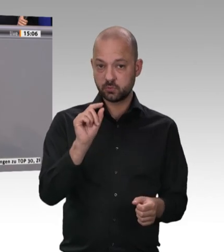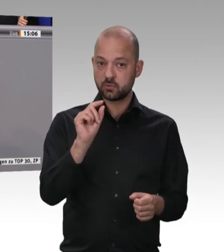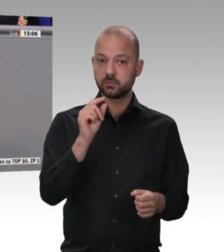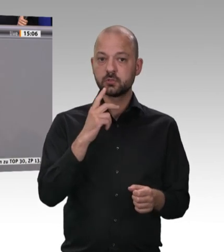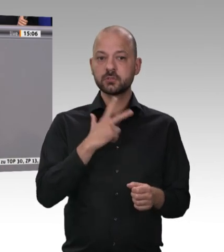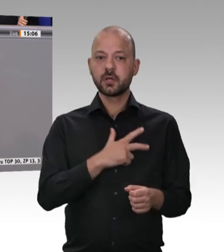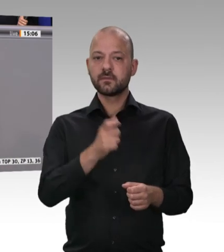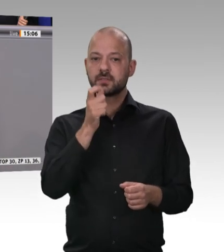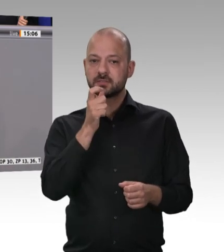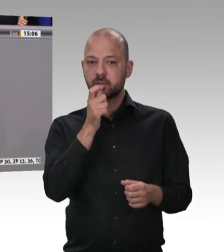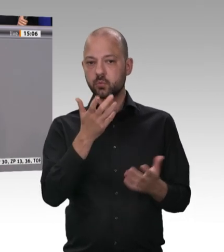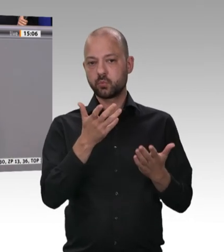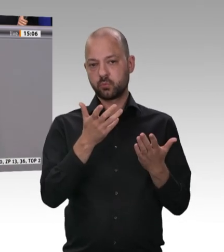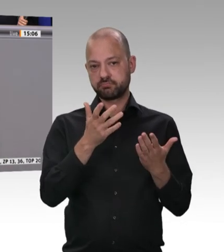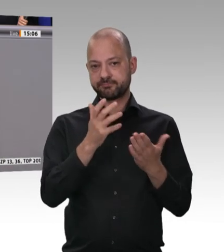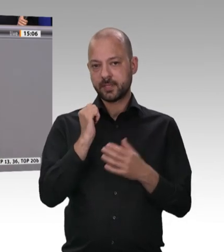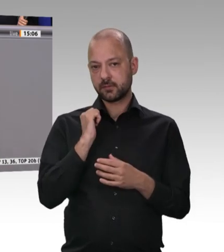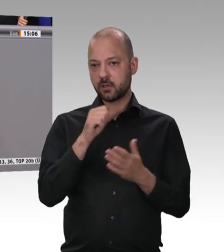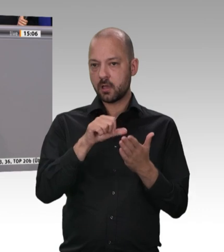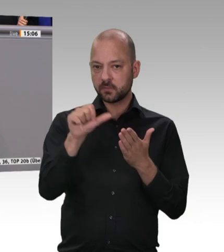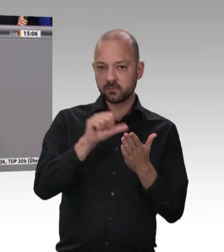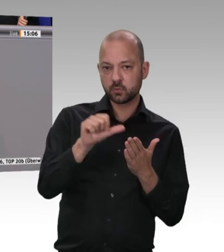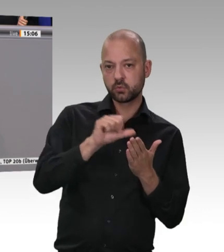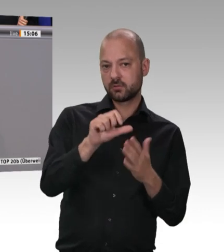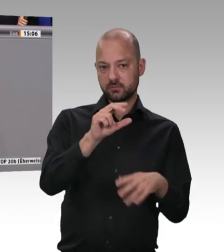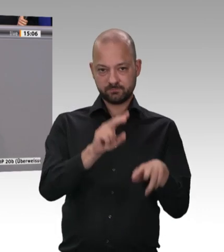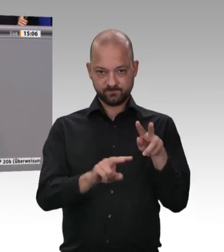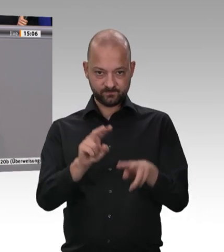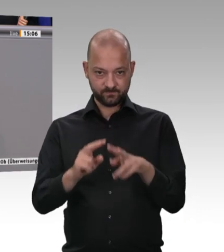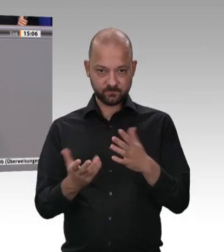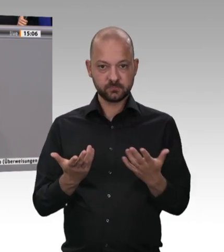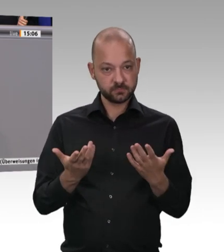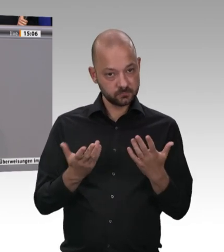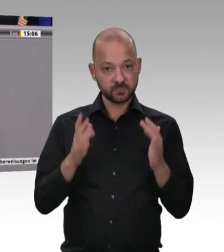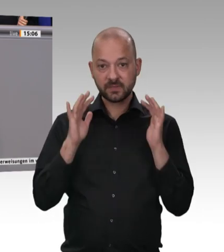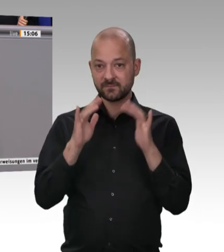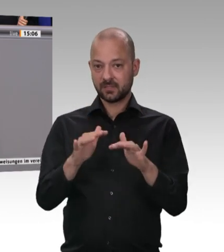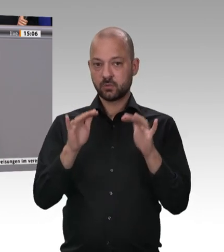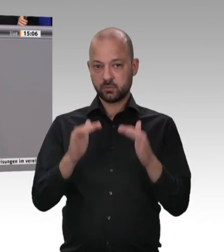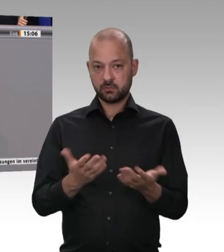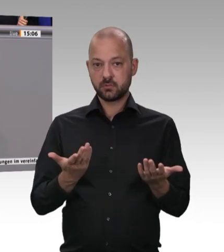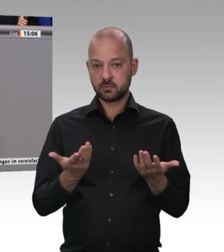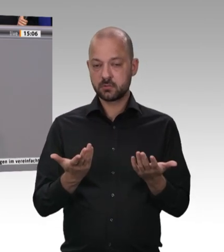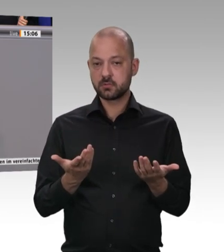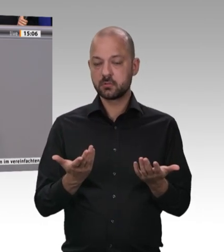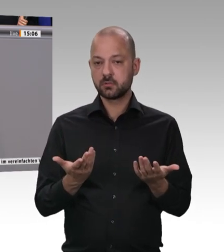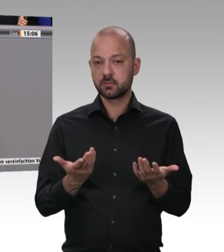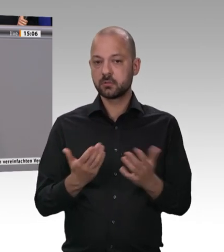Das ist doch auch ein entscheidendes Moment. Wir haben mittlerweile einen sehr anziehungsfähigen, hohen Mindestlohn.